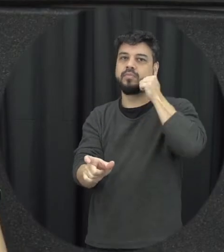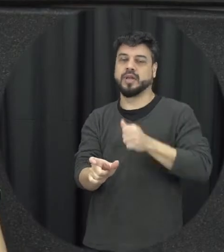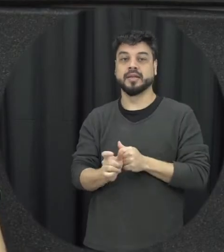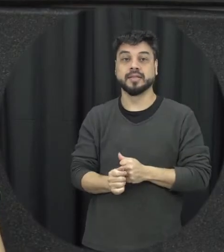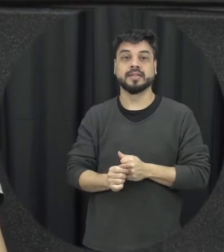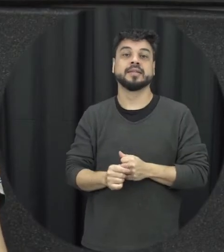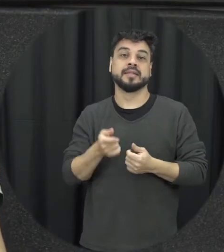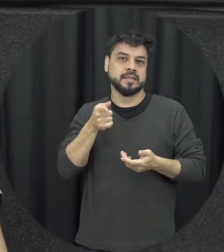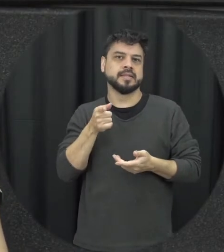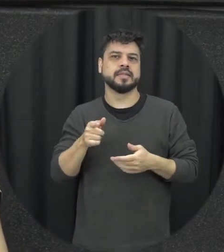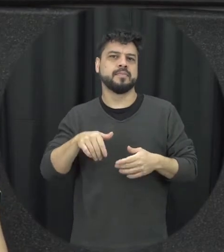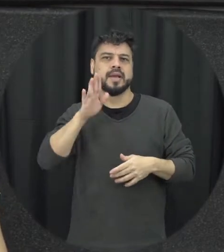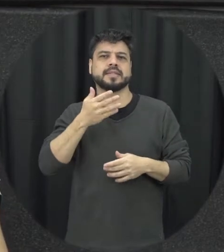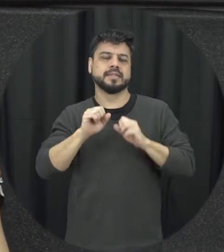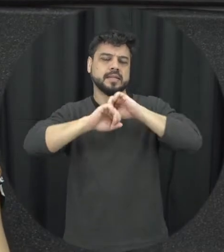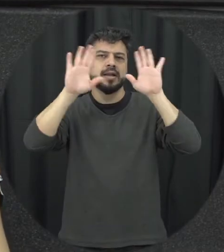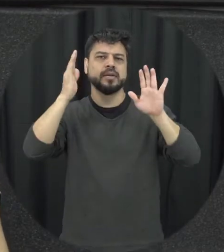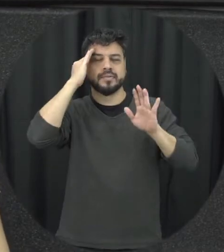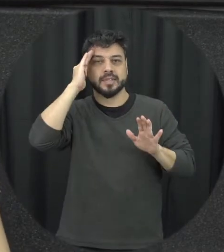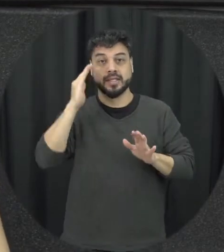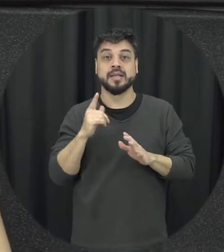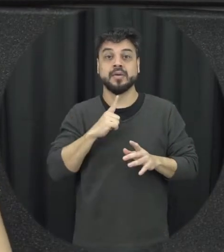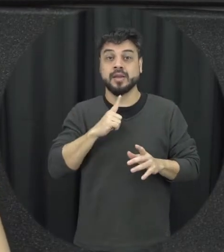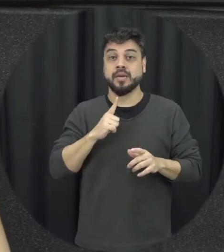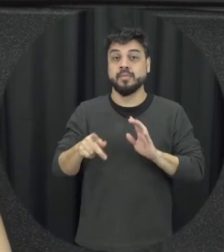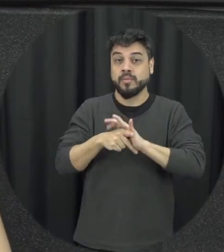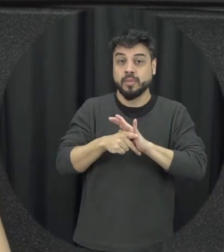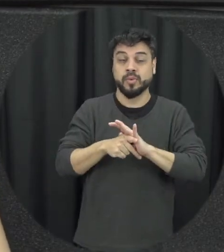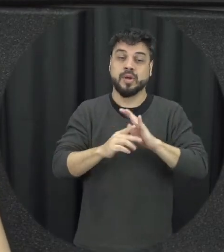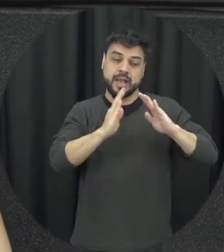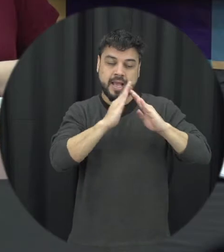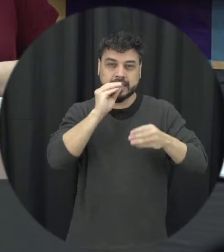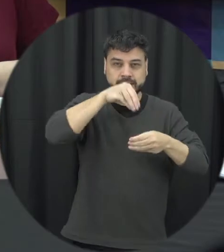fica mais é claro essa concepção tudo de forma de violência doméstica e familiar contra a mulher a